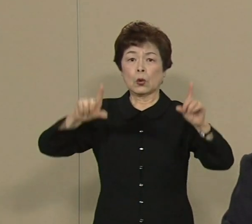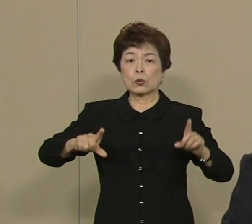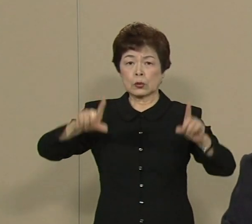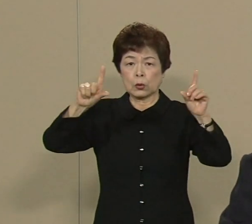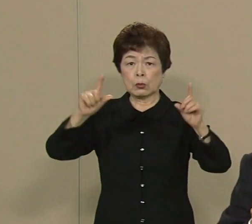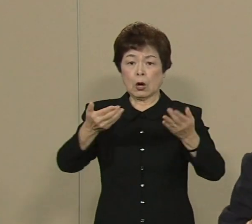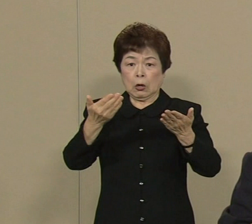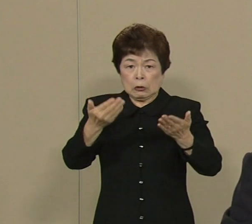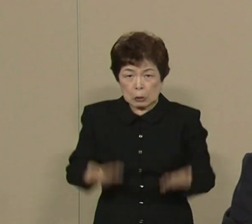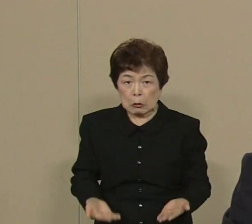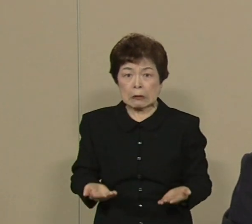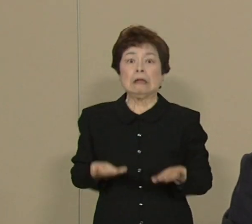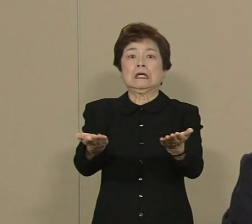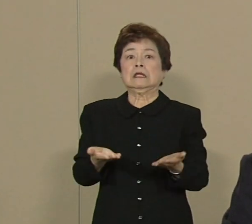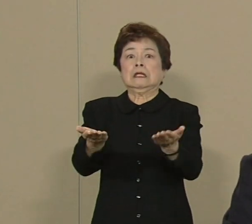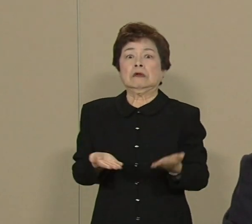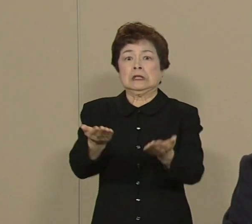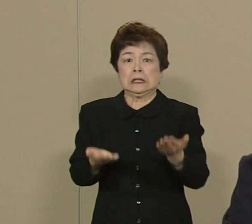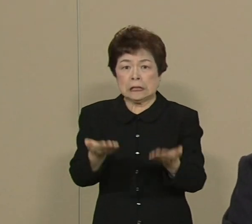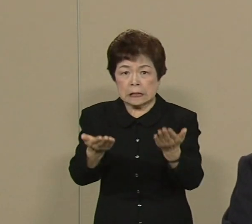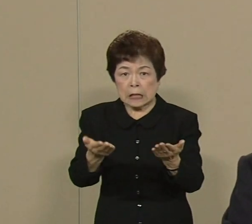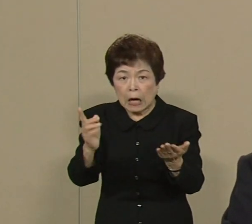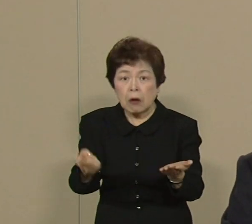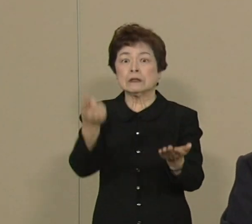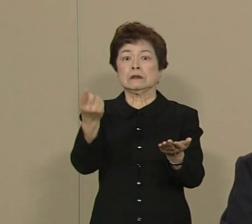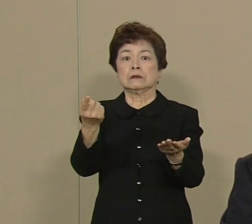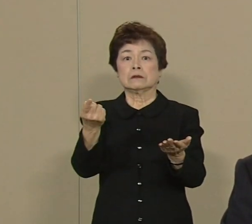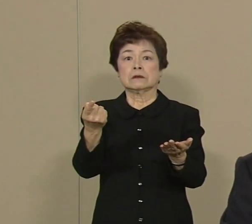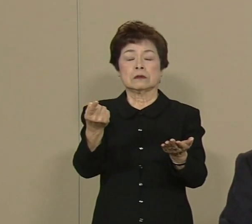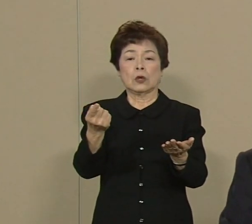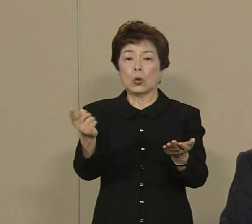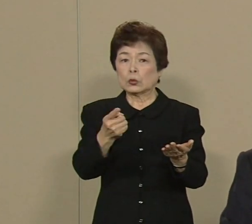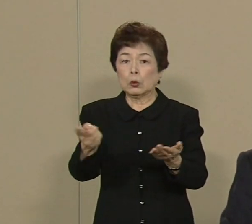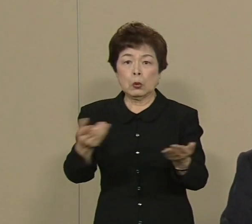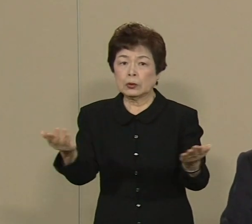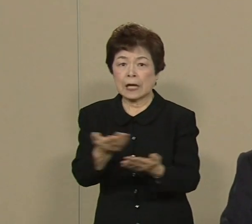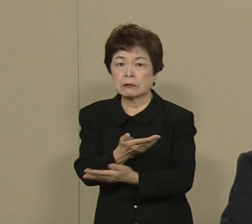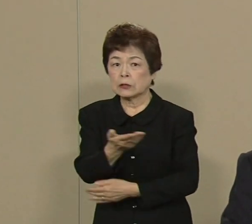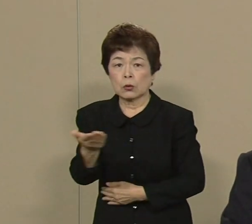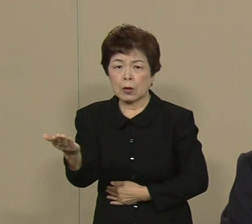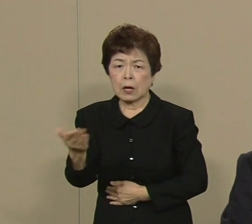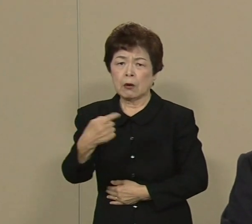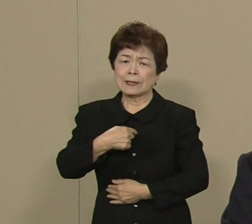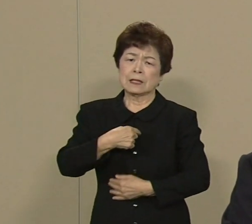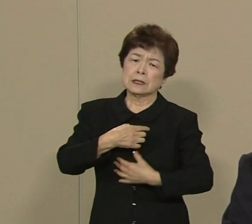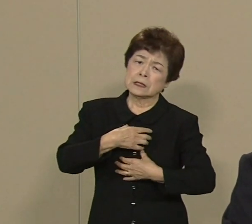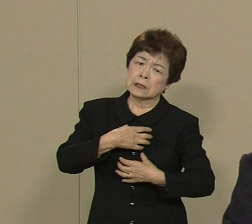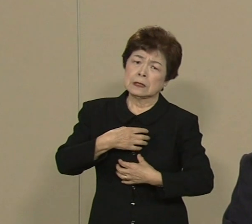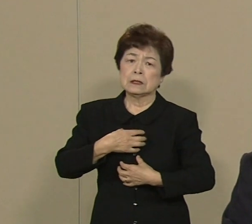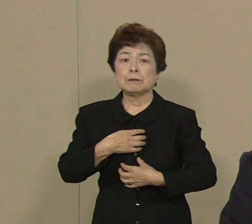直下型の地震が襲う ま どうなるんだろうかと 私は心配でなりません